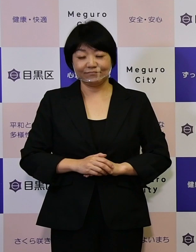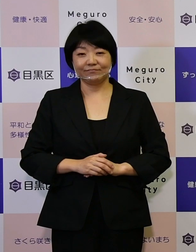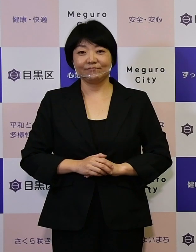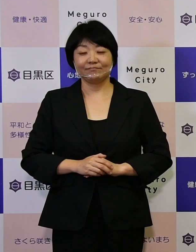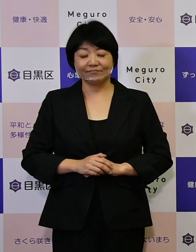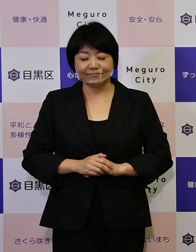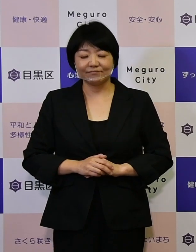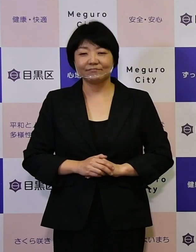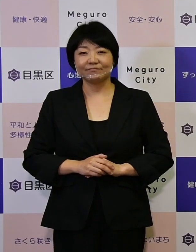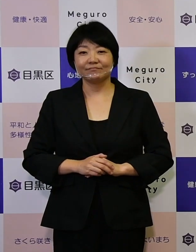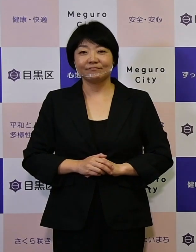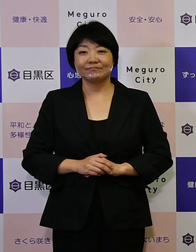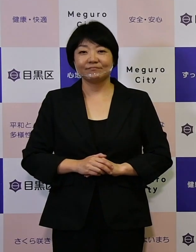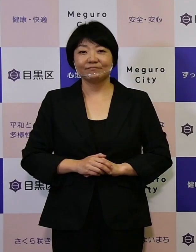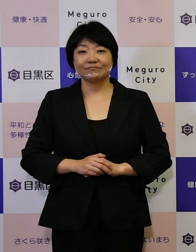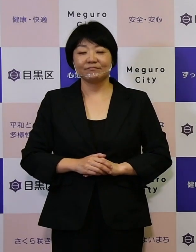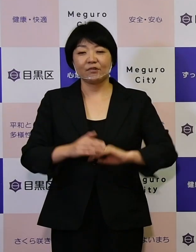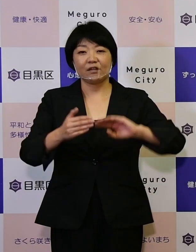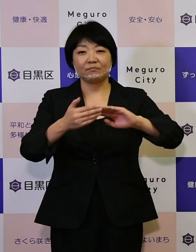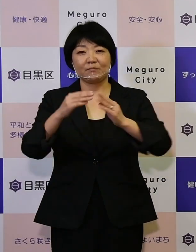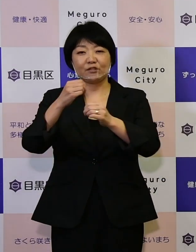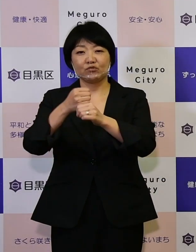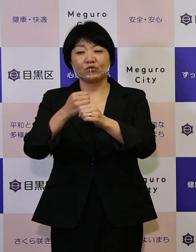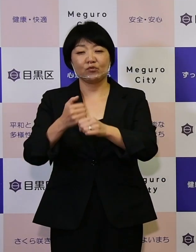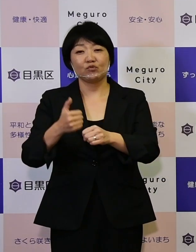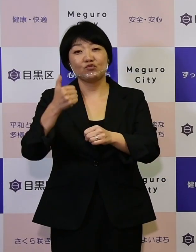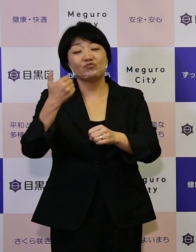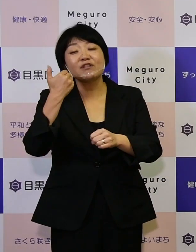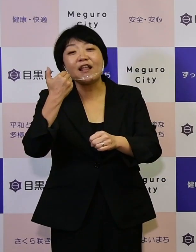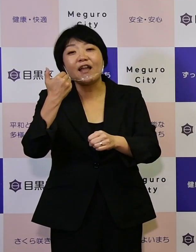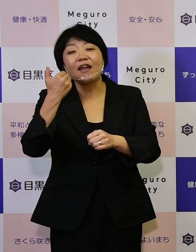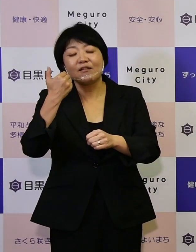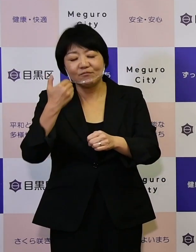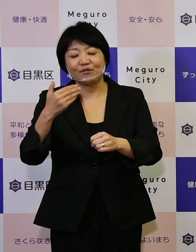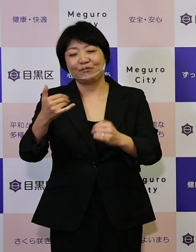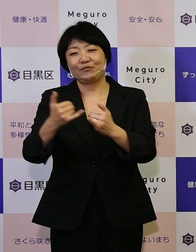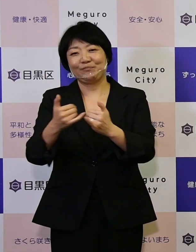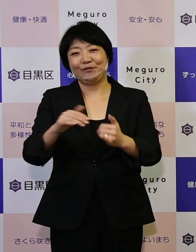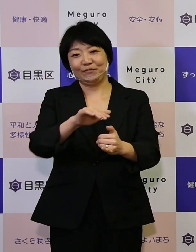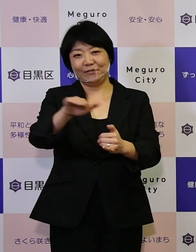何といってもまちづくりの主役は、 区民の皆さんがたです。